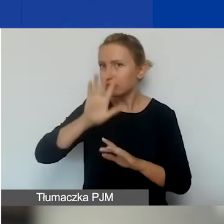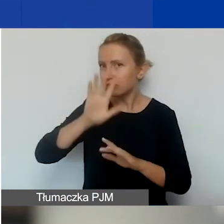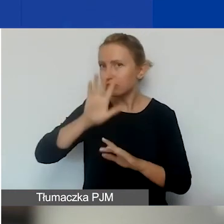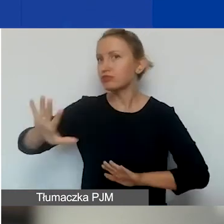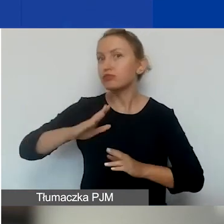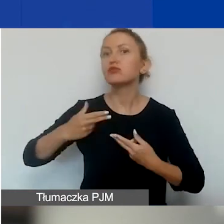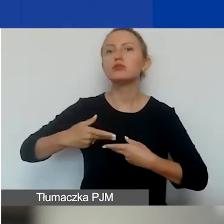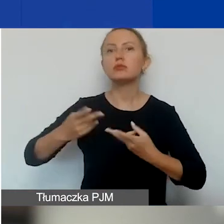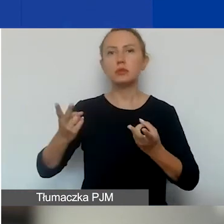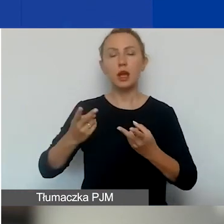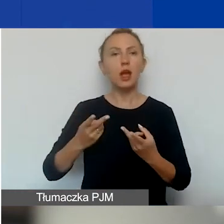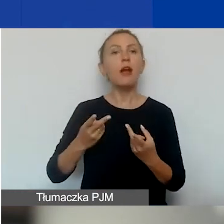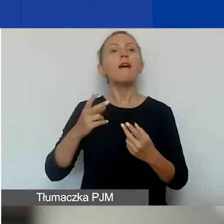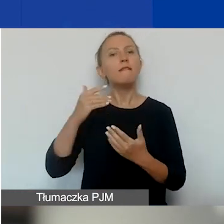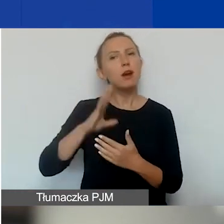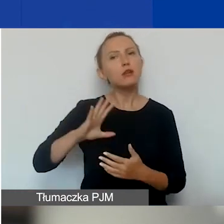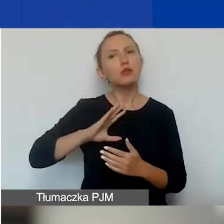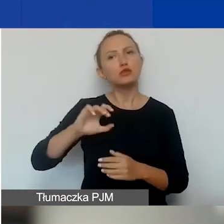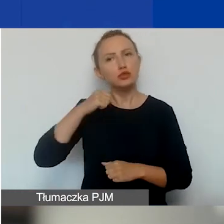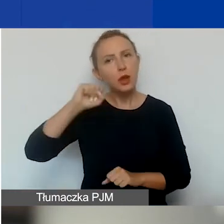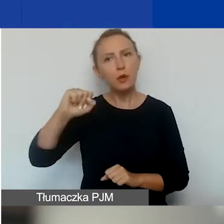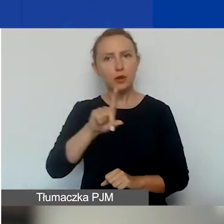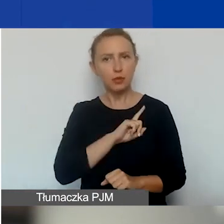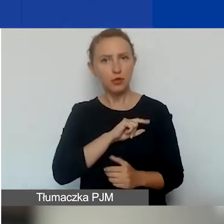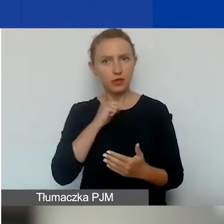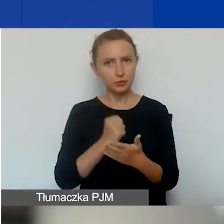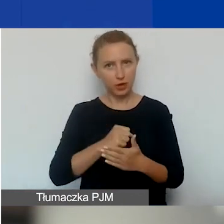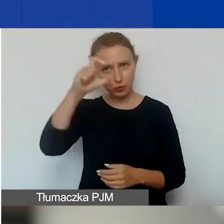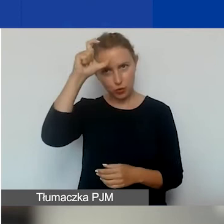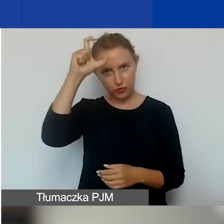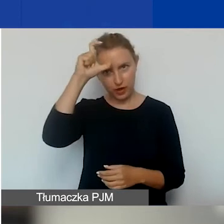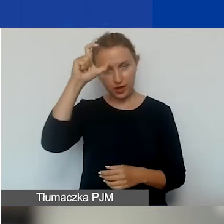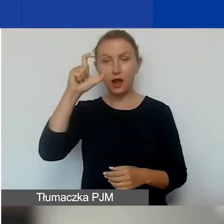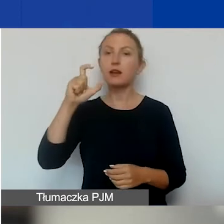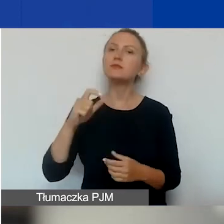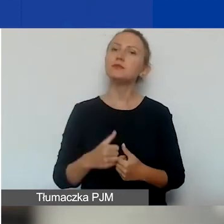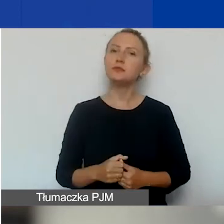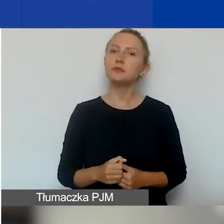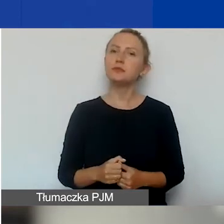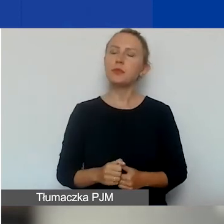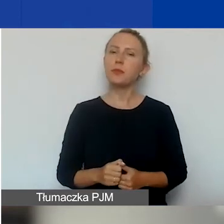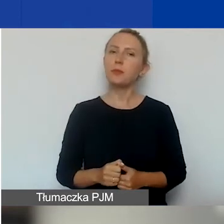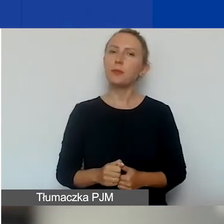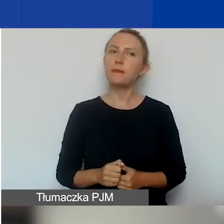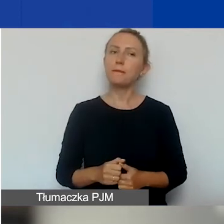kierować się wartościami demokratycznymi, przestrzegać praw człowieka. Wobec tej organizacji